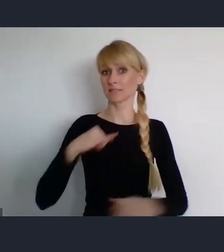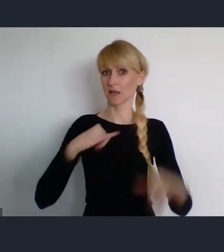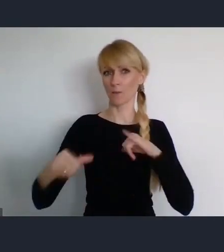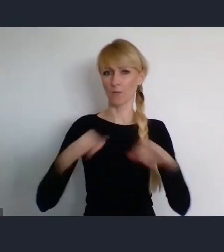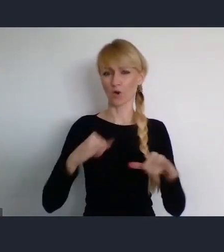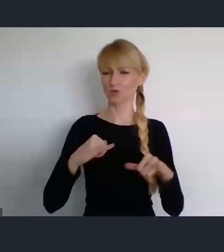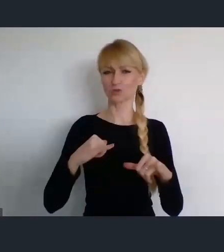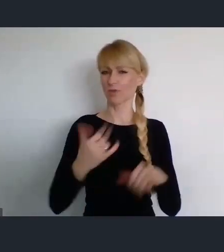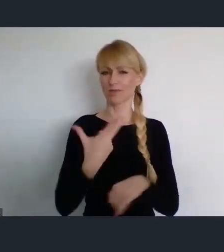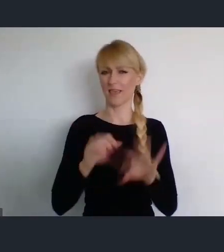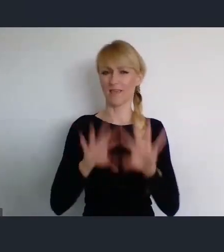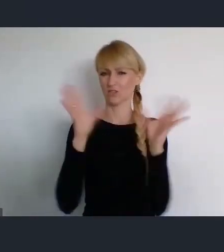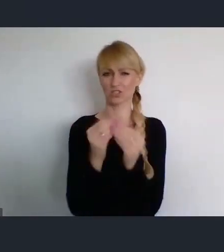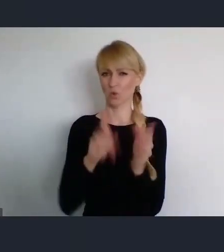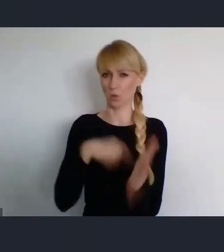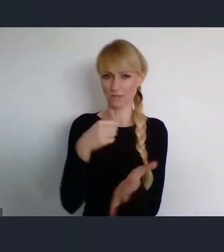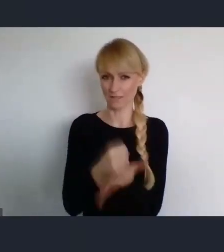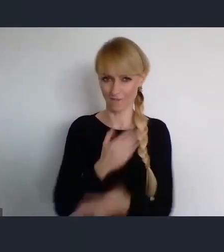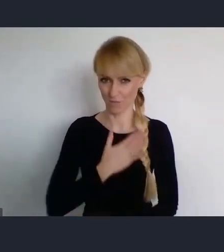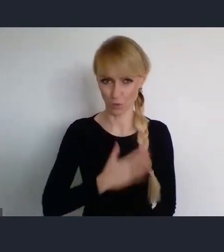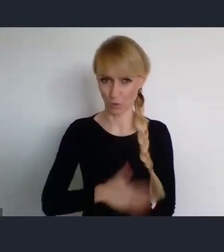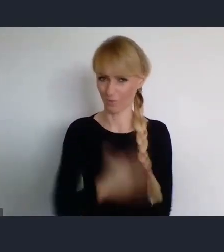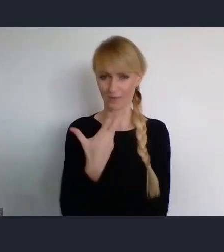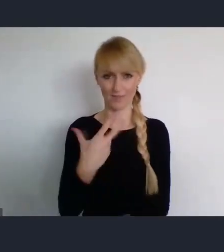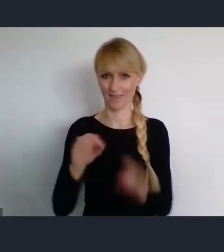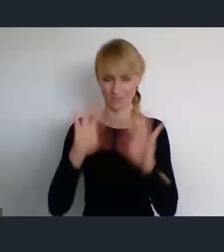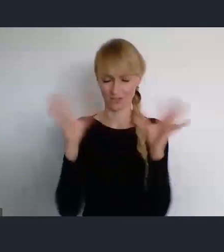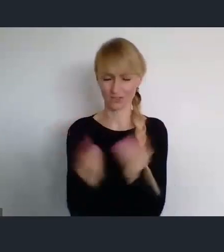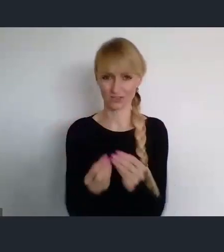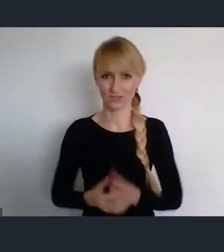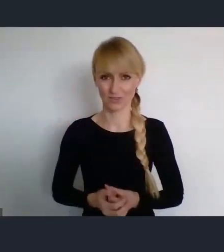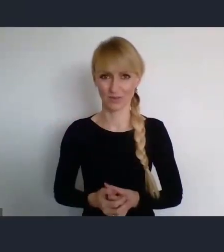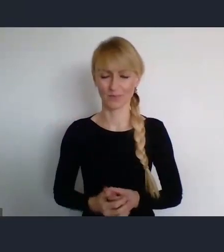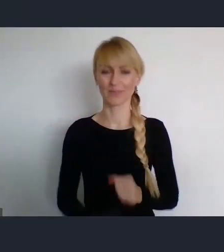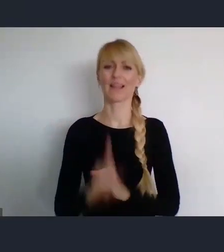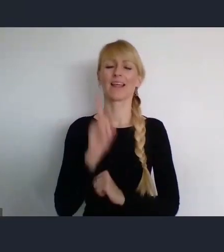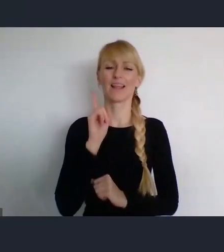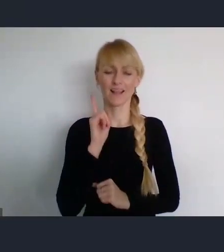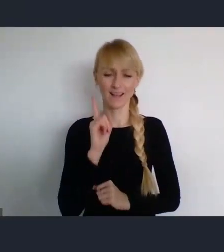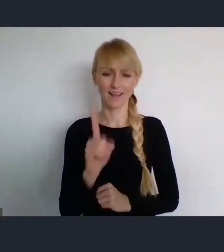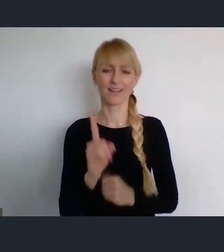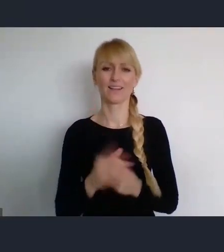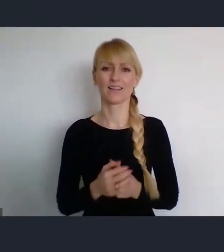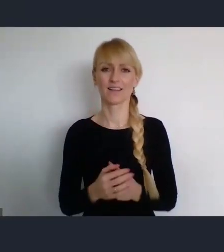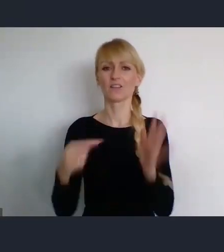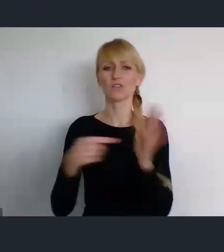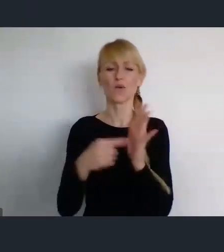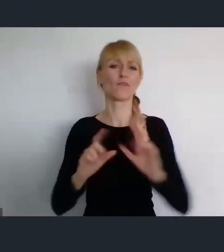Ale bezsporny jest fakt, że takie wydarzenie skoro uzyskało